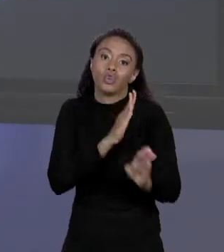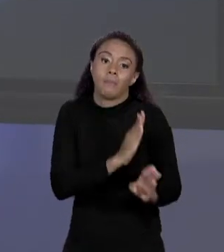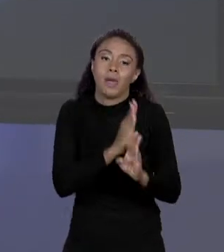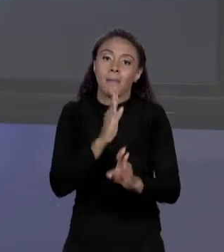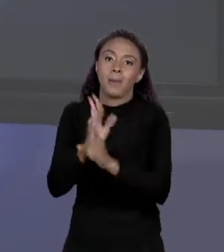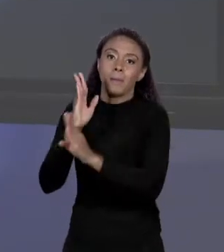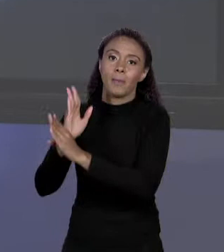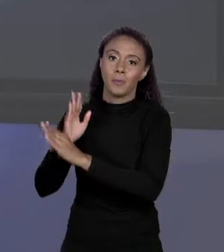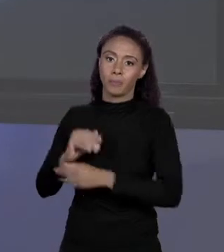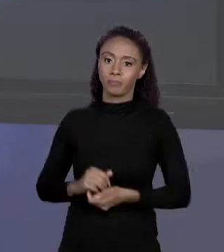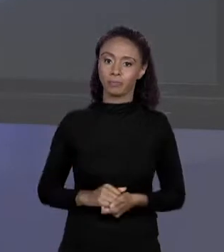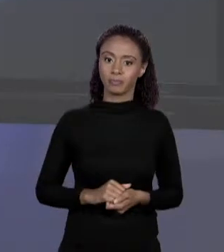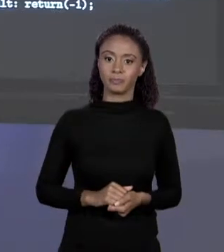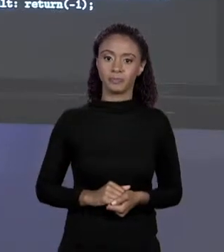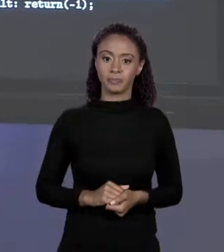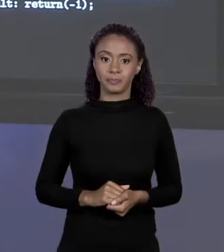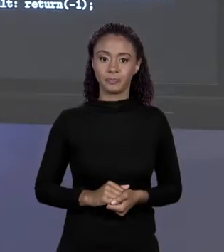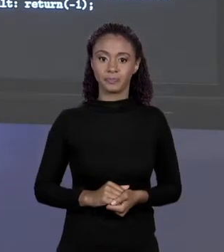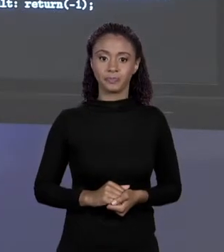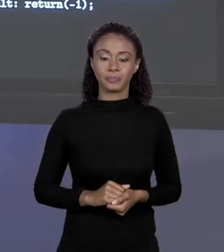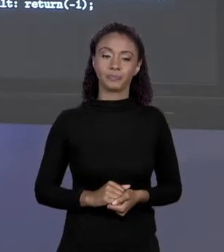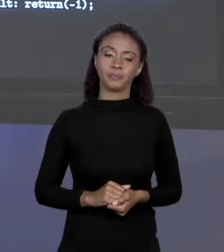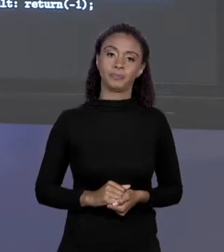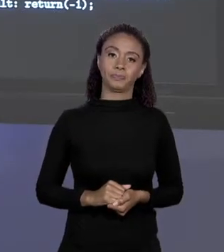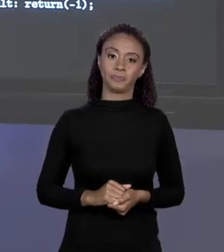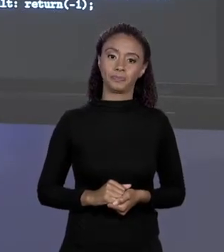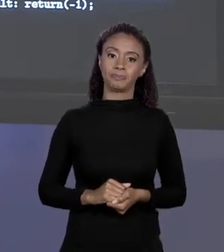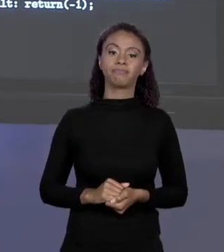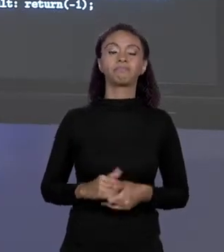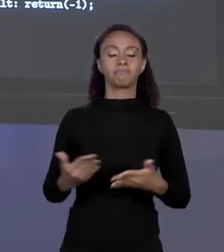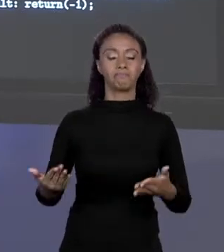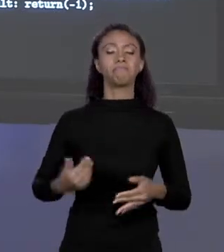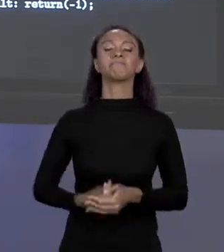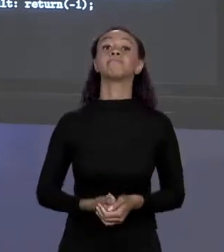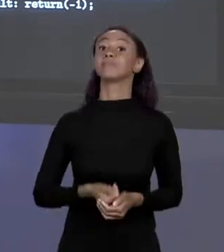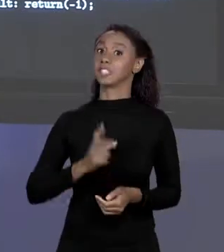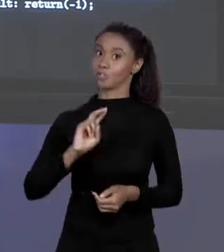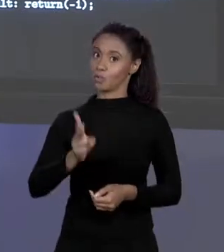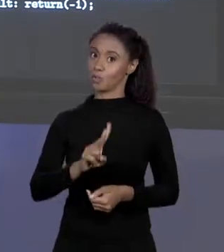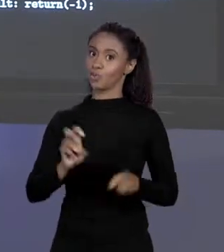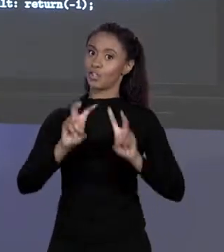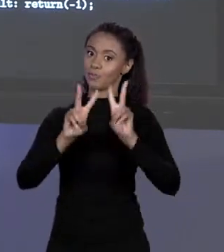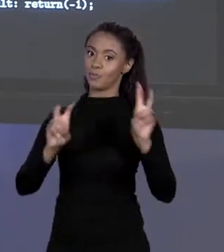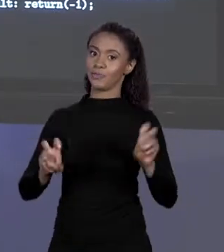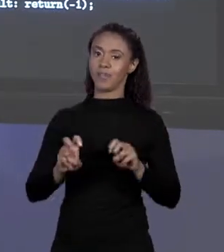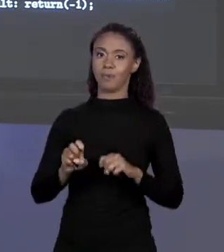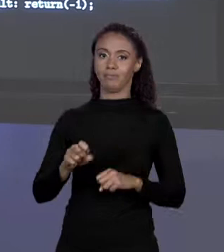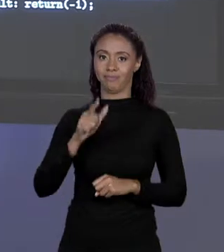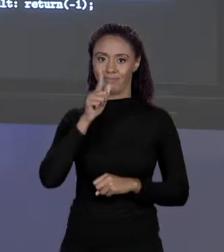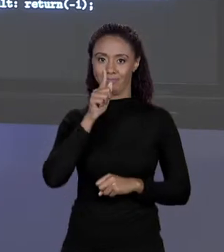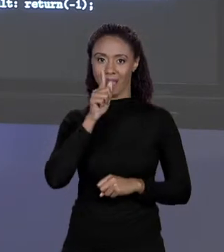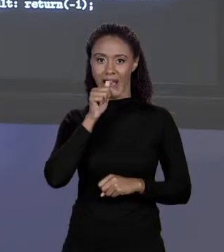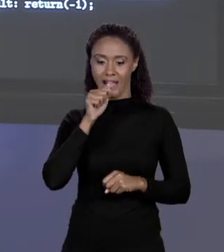ELEMENTOS, MENOS 1. VAMOS VOLTAR NO CASO DA ÁREA PISCINA, DO VALOR PISCINA